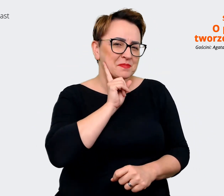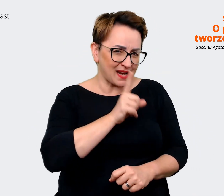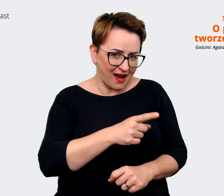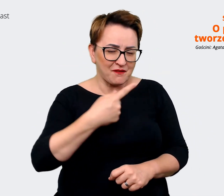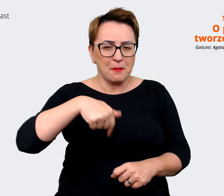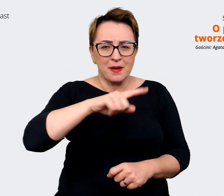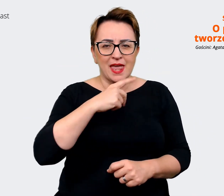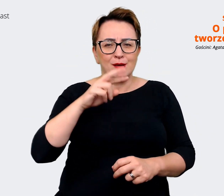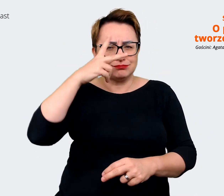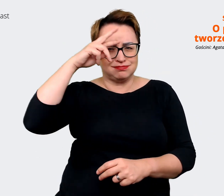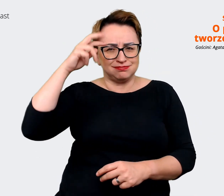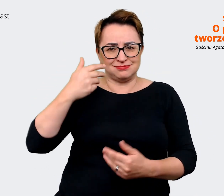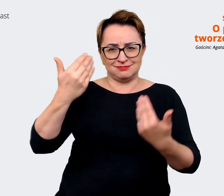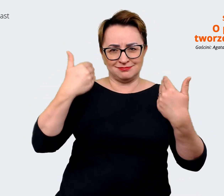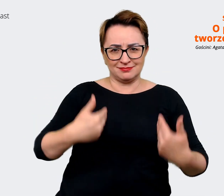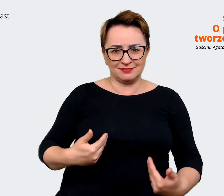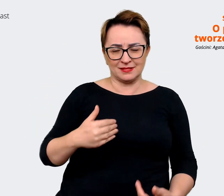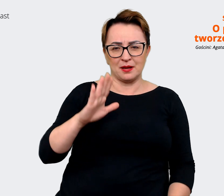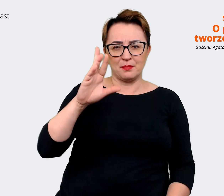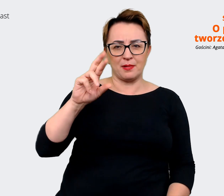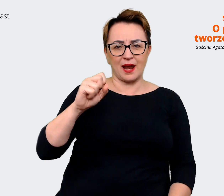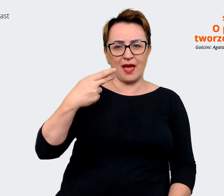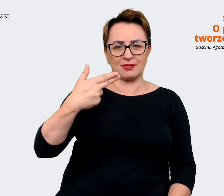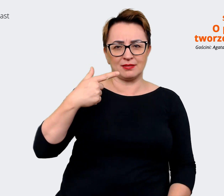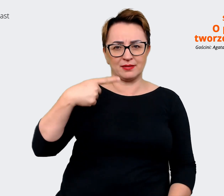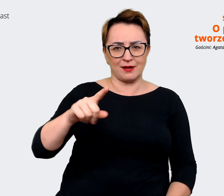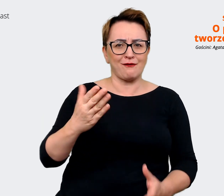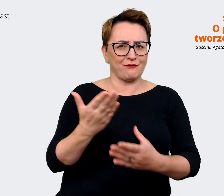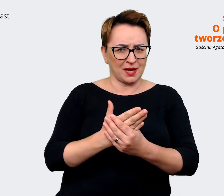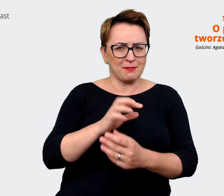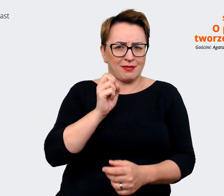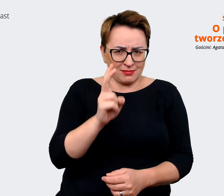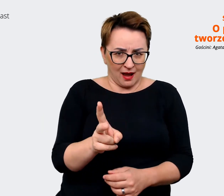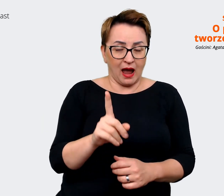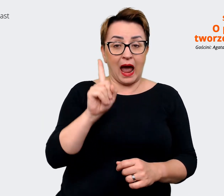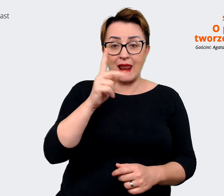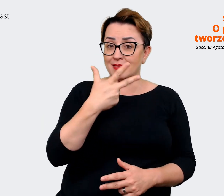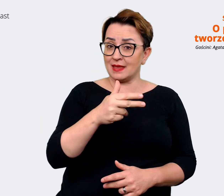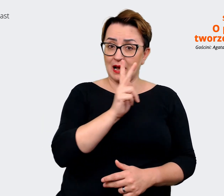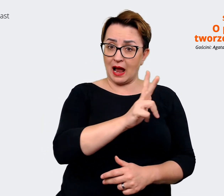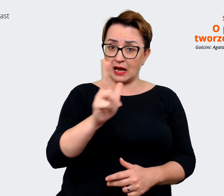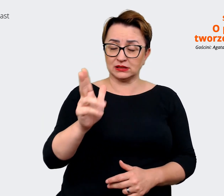turborozpoznawalni jako brand. Natomiast nie każdy zdaje sobie sprawę z tego, kogo my zatrudniamy,